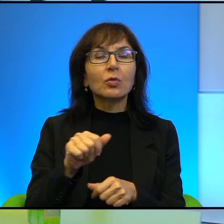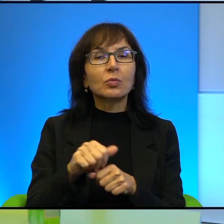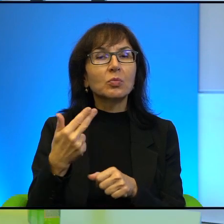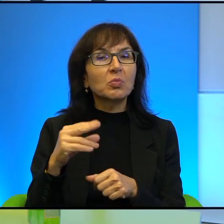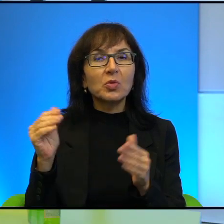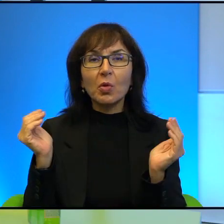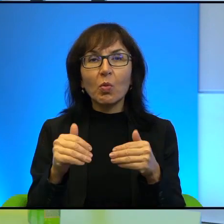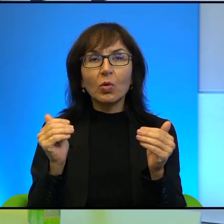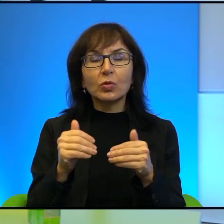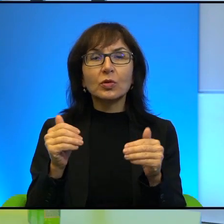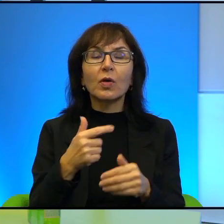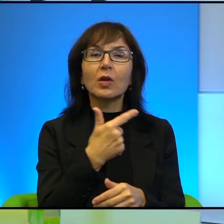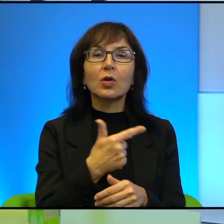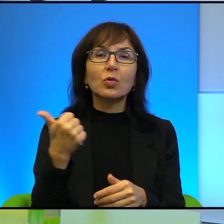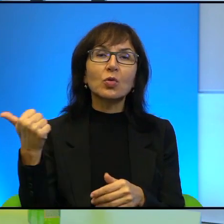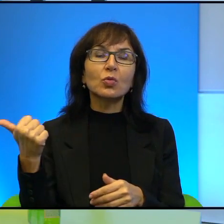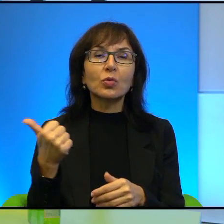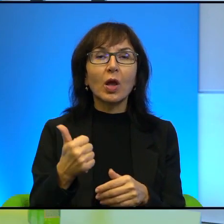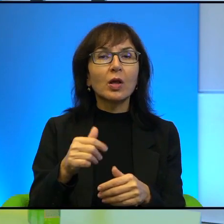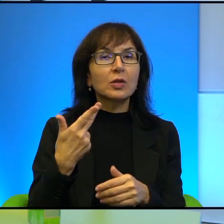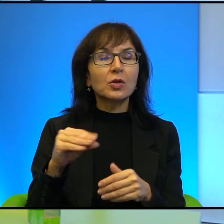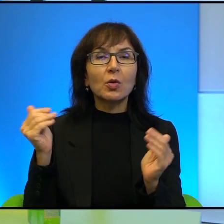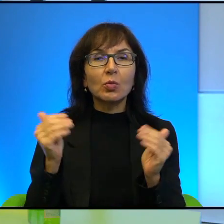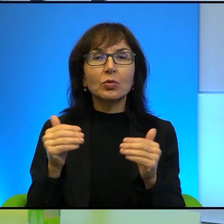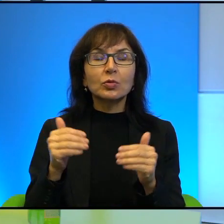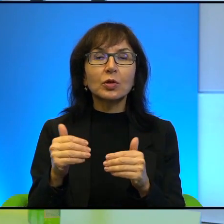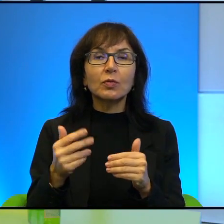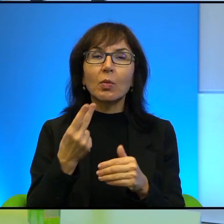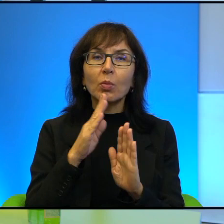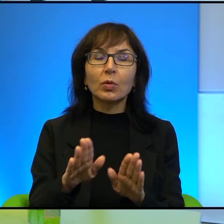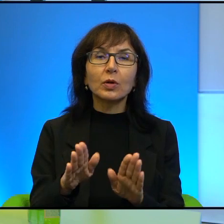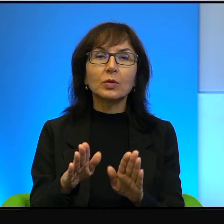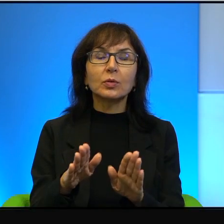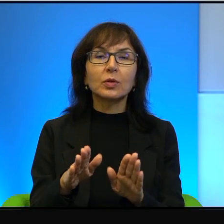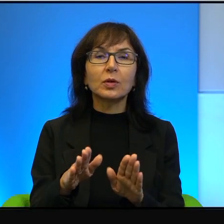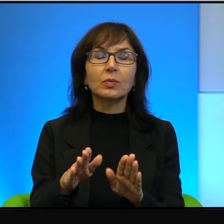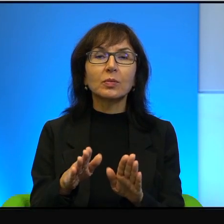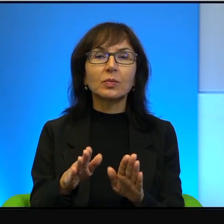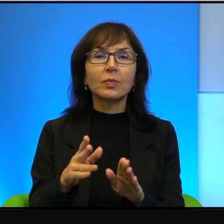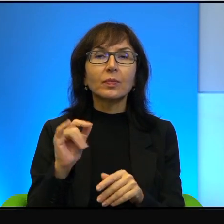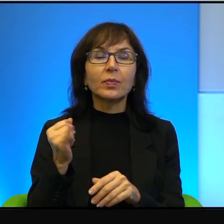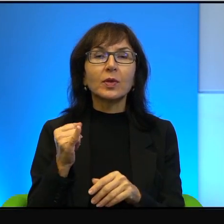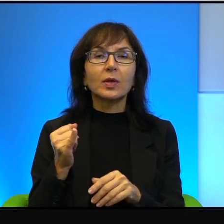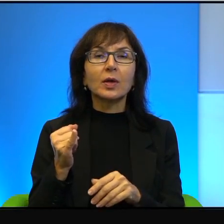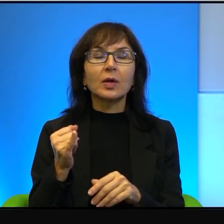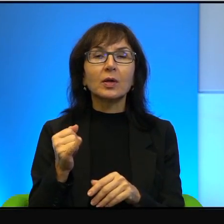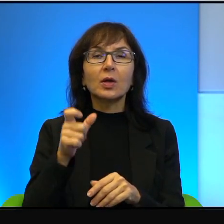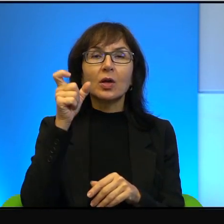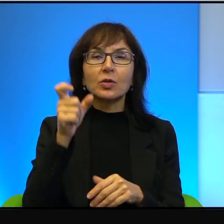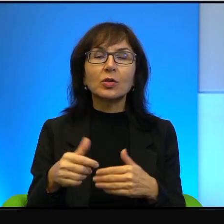I jedno i drugie jest niemożliwe, ale to jakby pokazuje, jak ci najbliżsi sobie